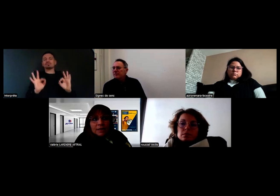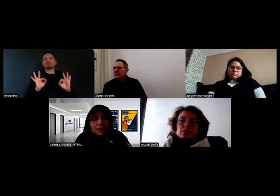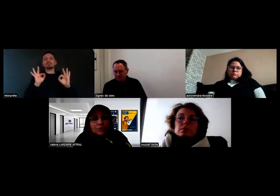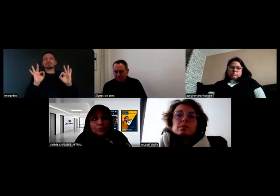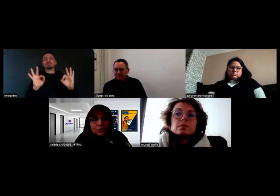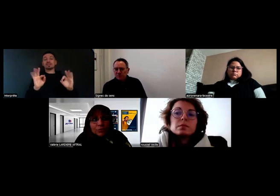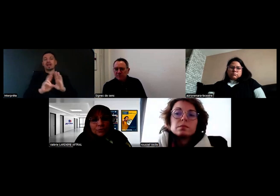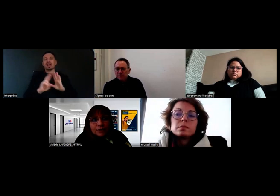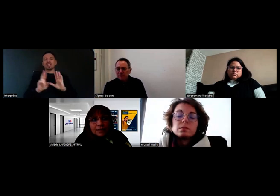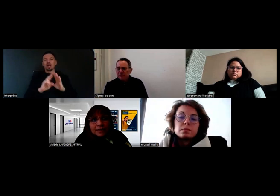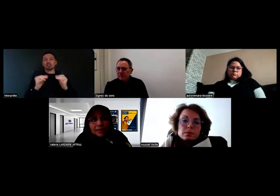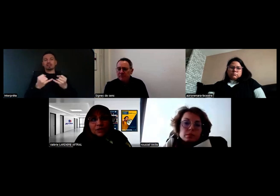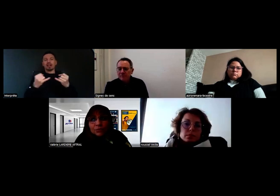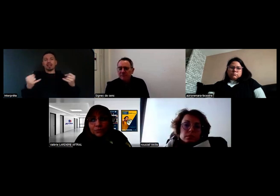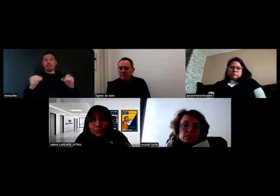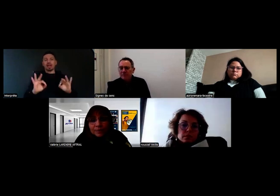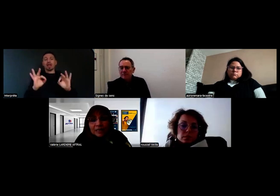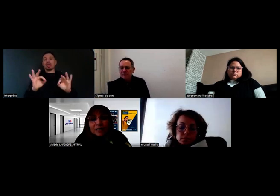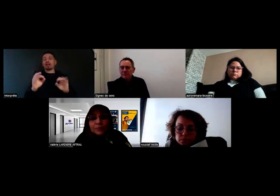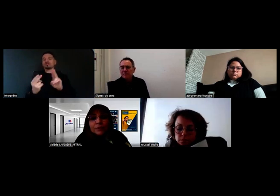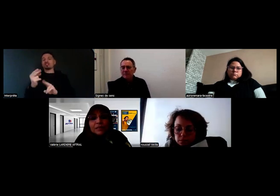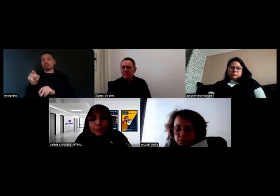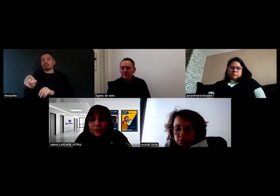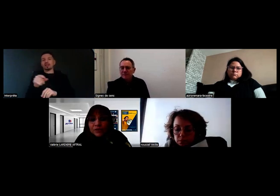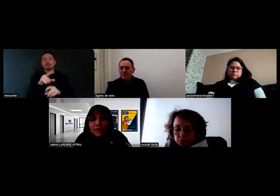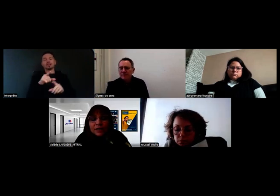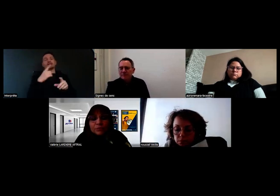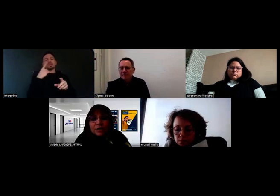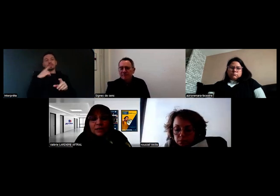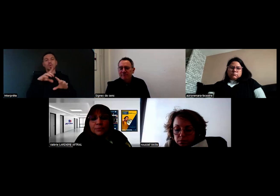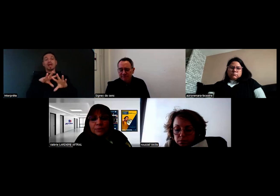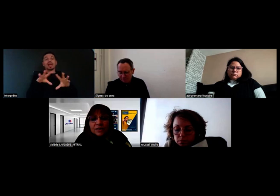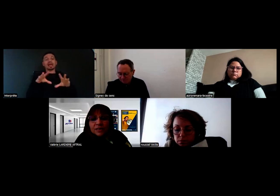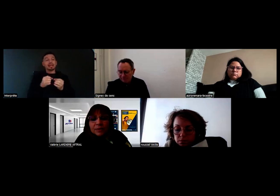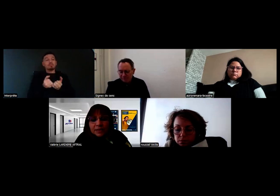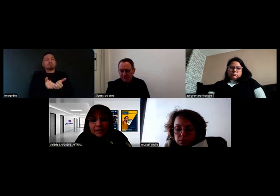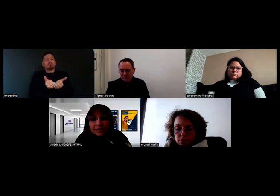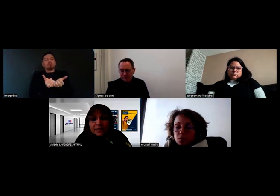sous l'indication équipe pluriprofessionnelle ou pluridisciplinaire.